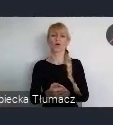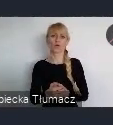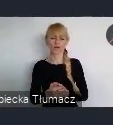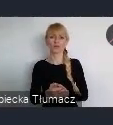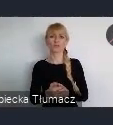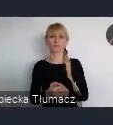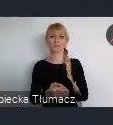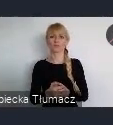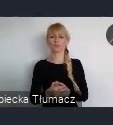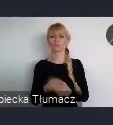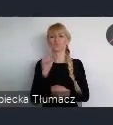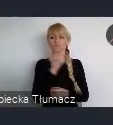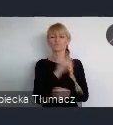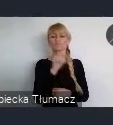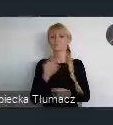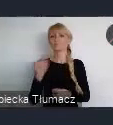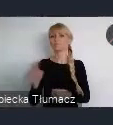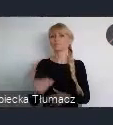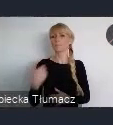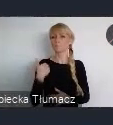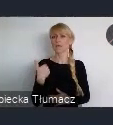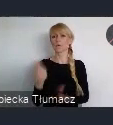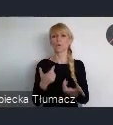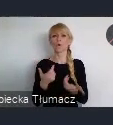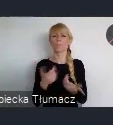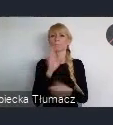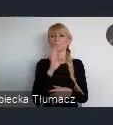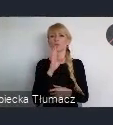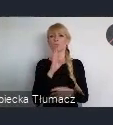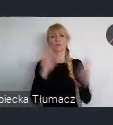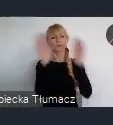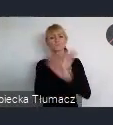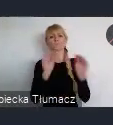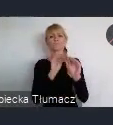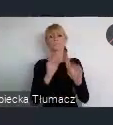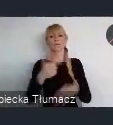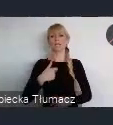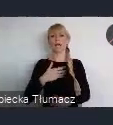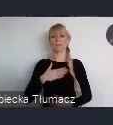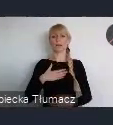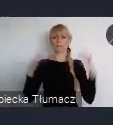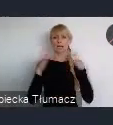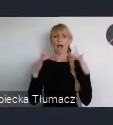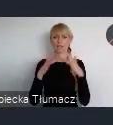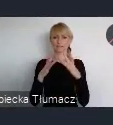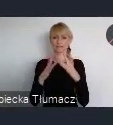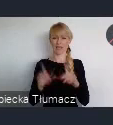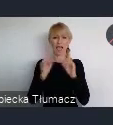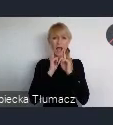racji nie było możliwości, takiego demokratycznego, swobodnego